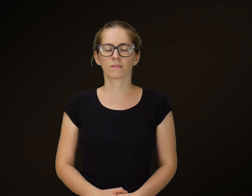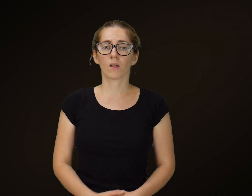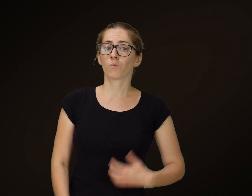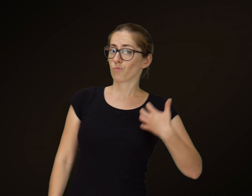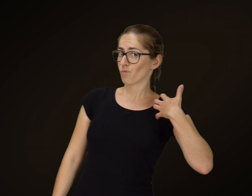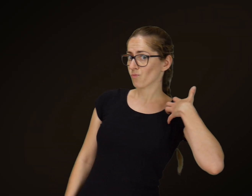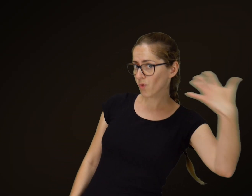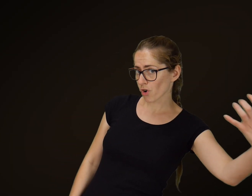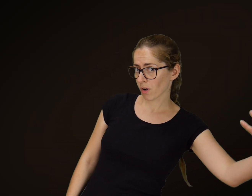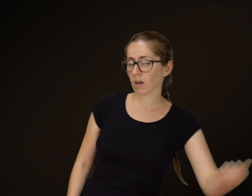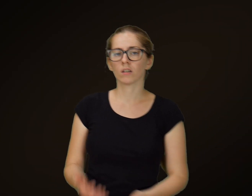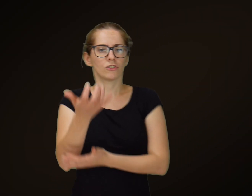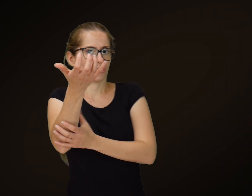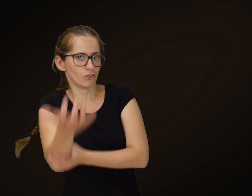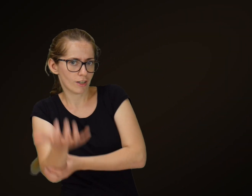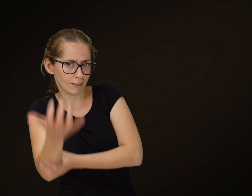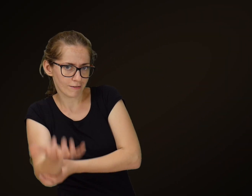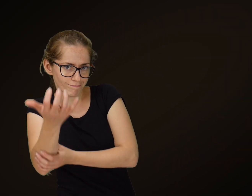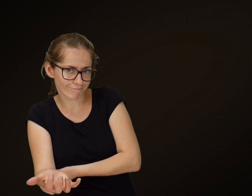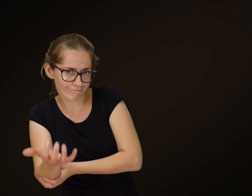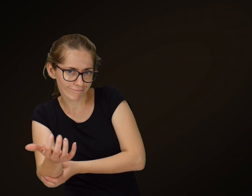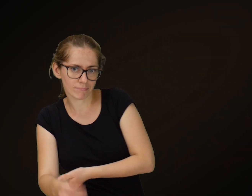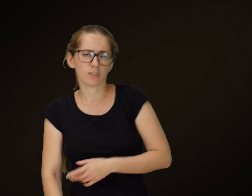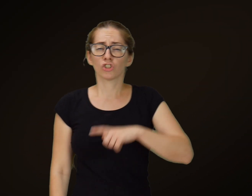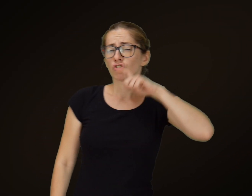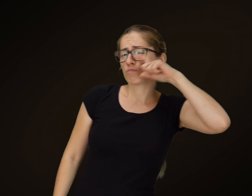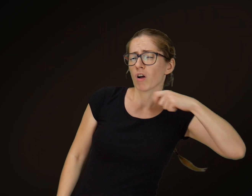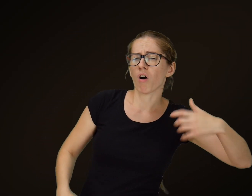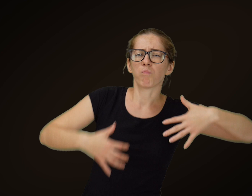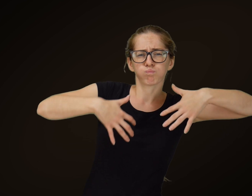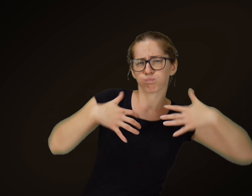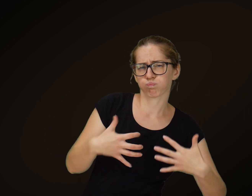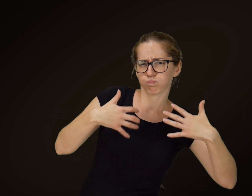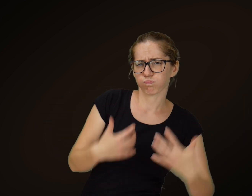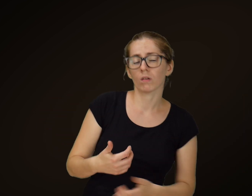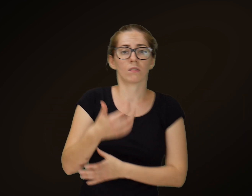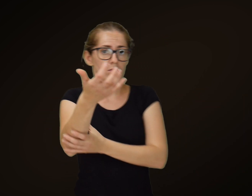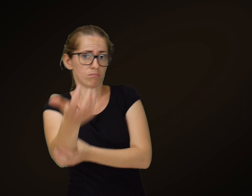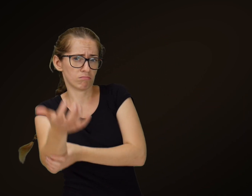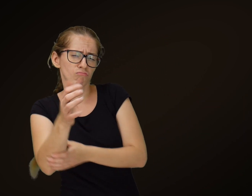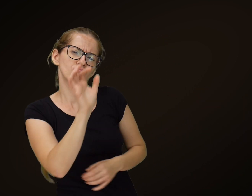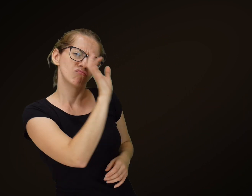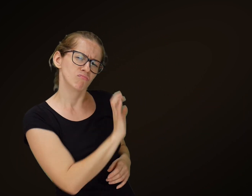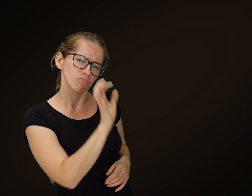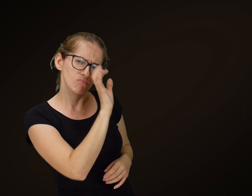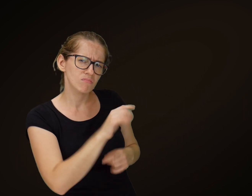Bogacz i żebrak Żebrak panu tłustemu gdy się przypatrował,